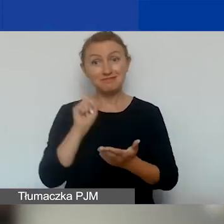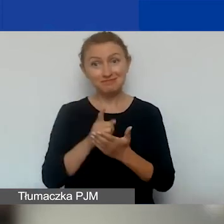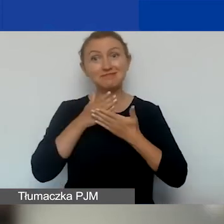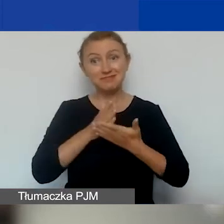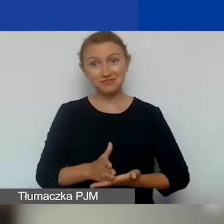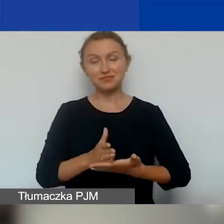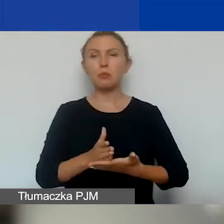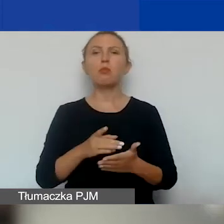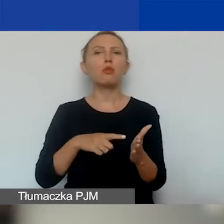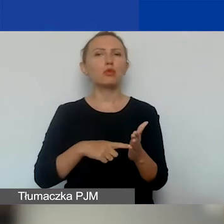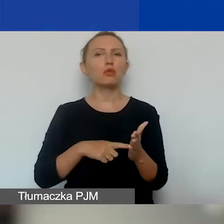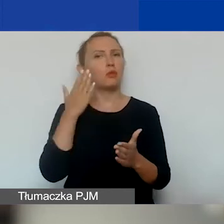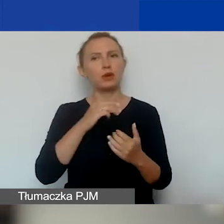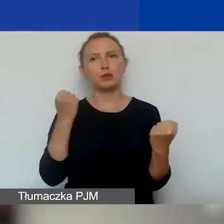Bo to jest bardzo duże dla nas wyzwanie.